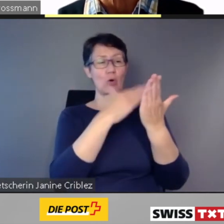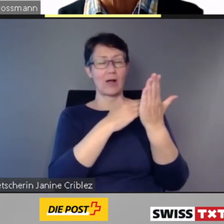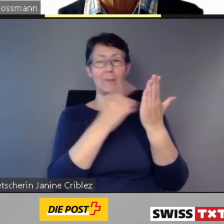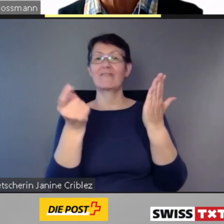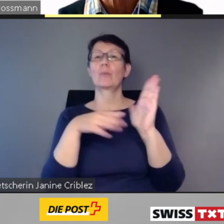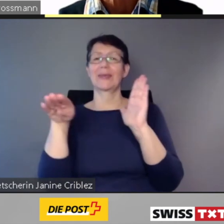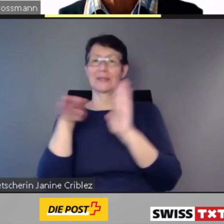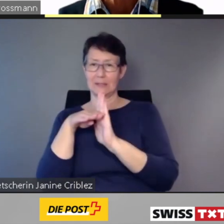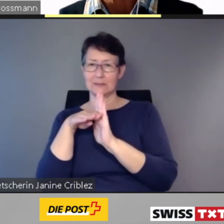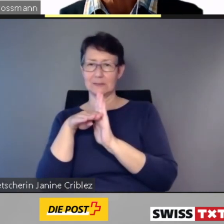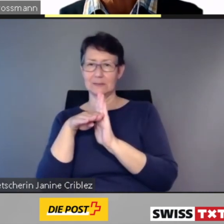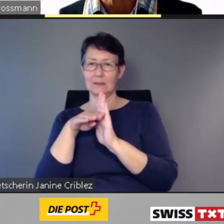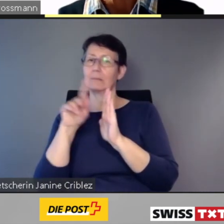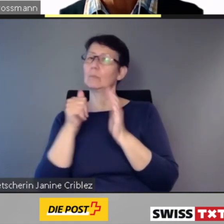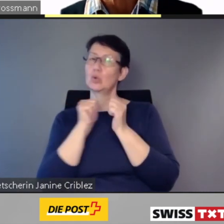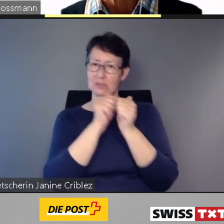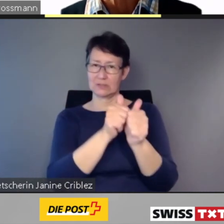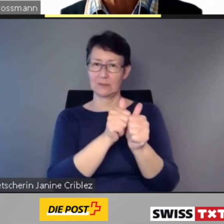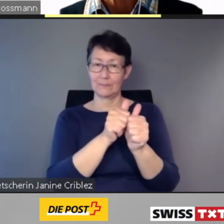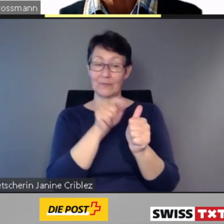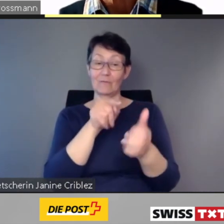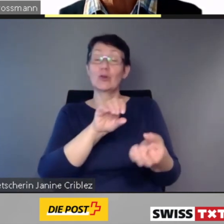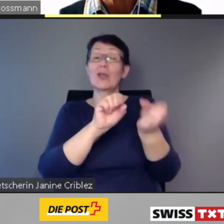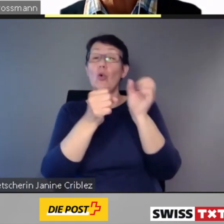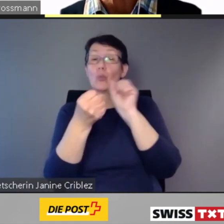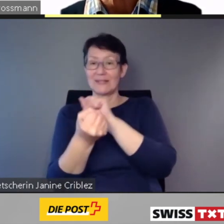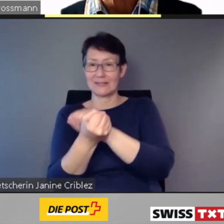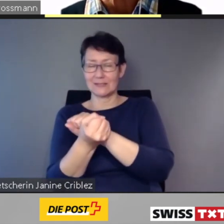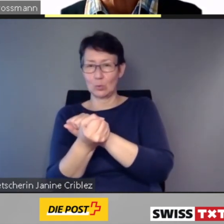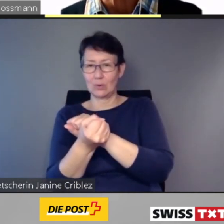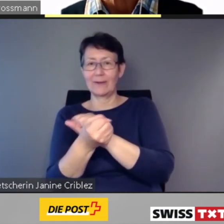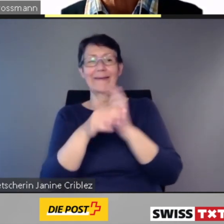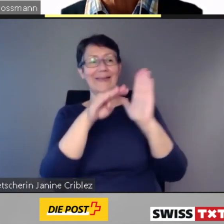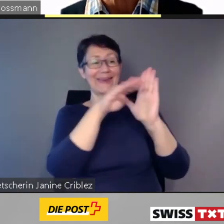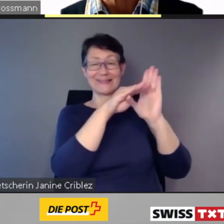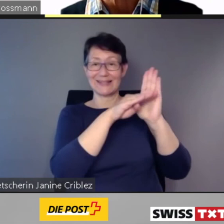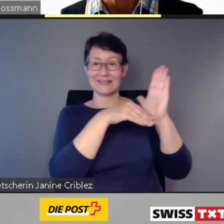Für die Umsetzung hat der Gesetzgeber maximal 20 Jahre vorgegeben.